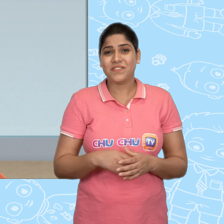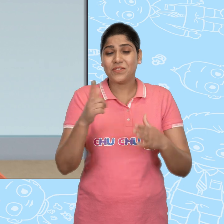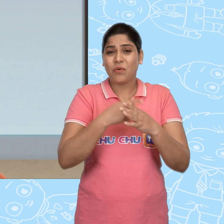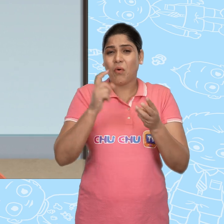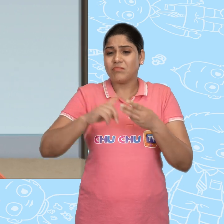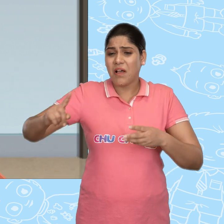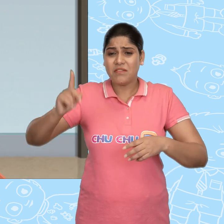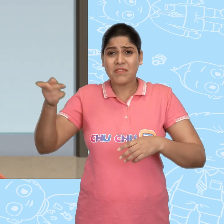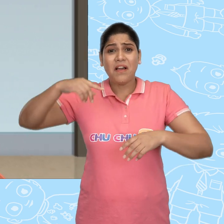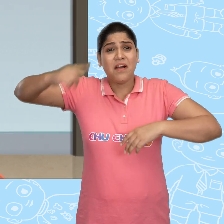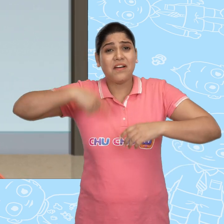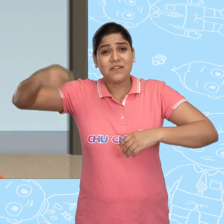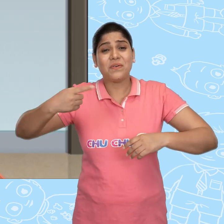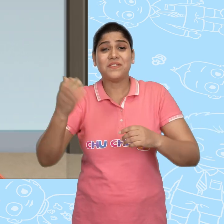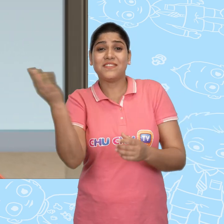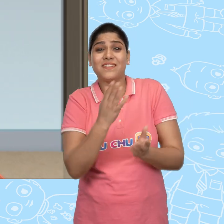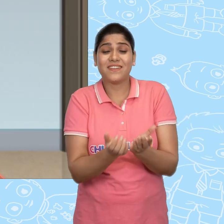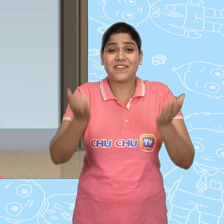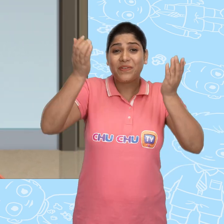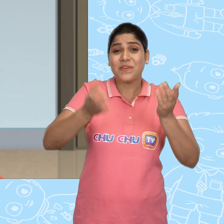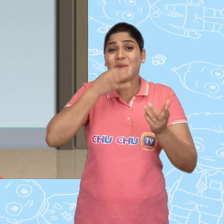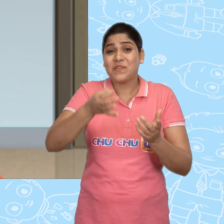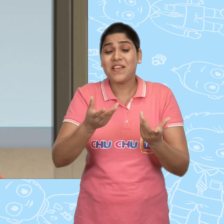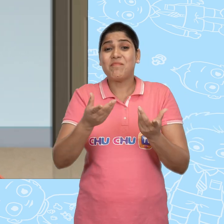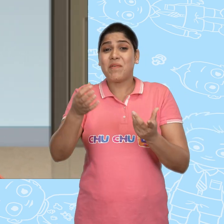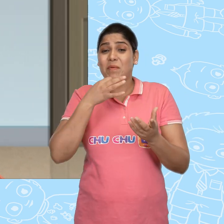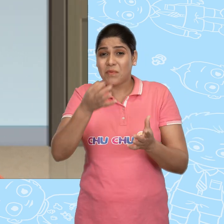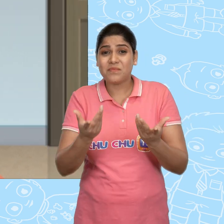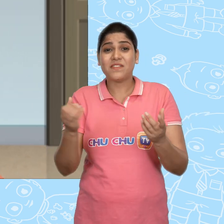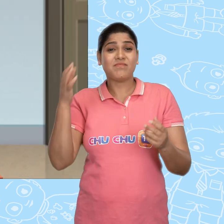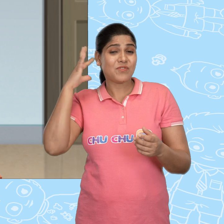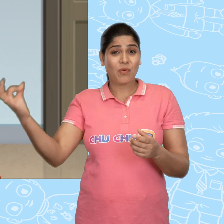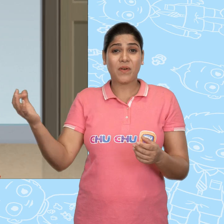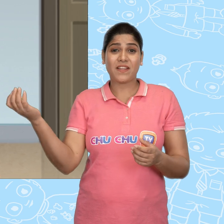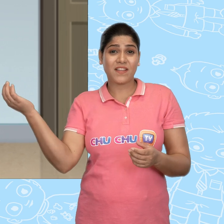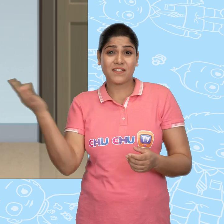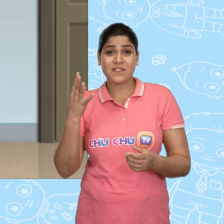और वहां Joe हर रोज़ उस नए कटोरे से बार बार सोने के सिक्के मांगता